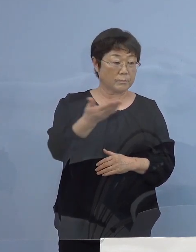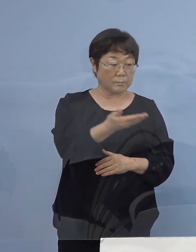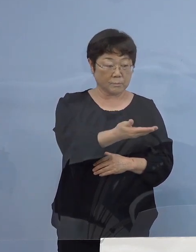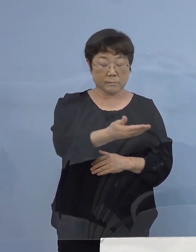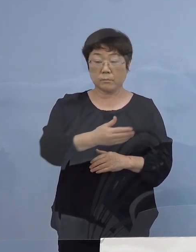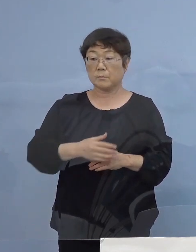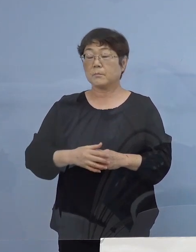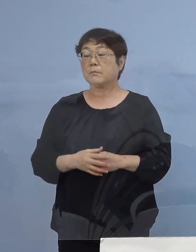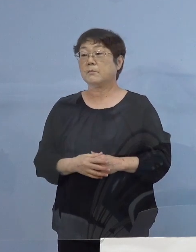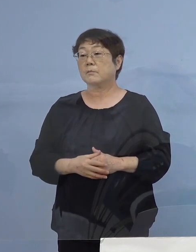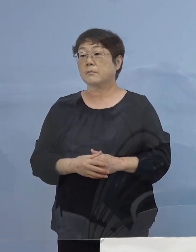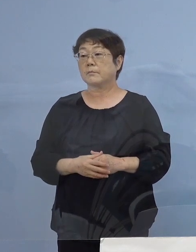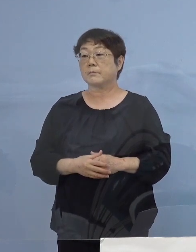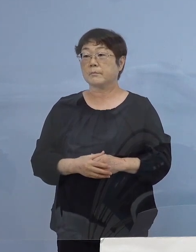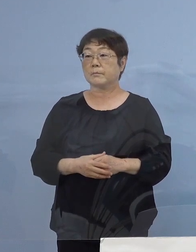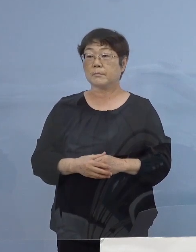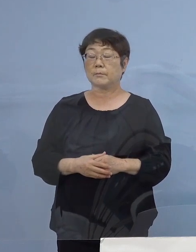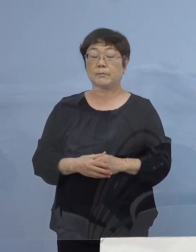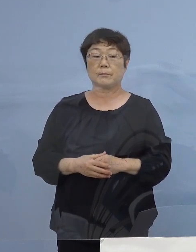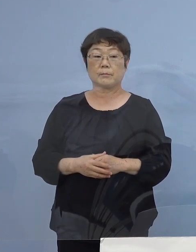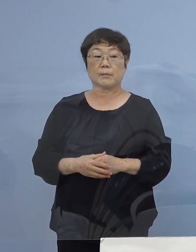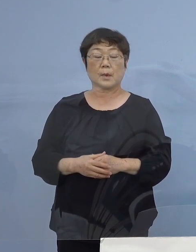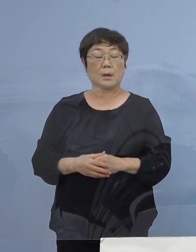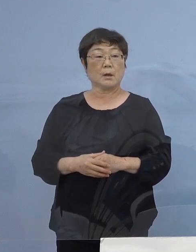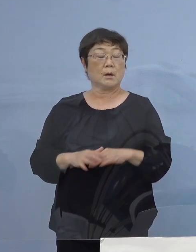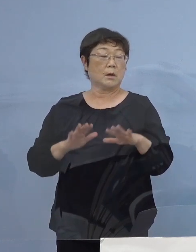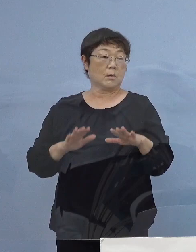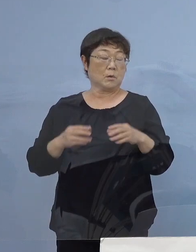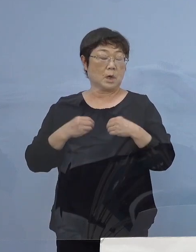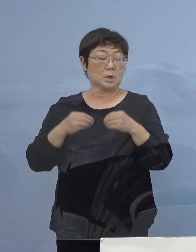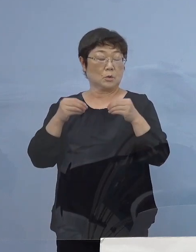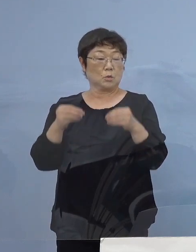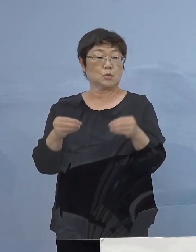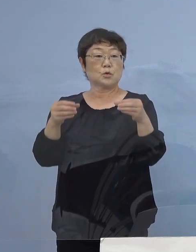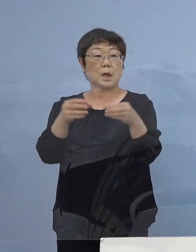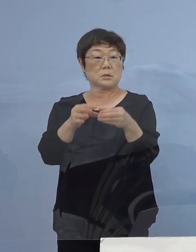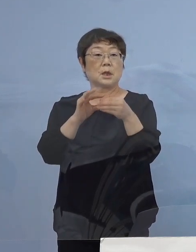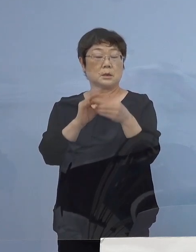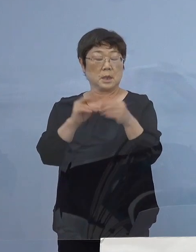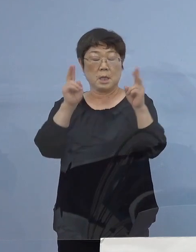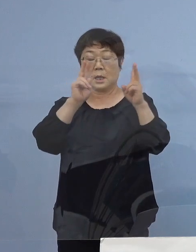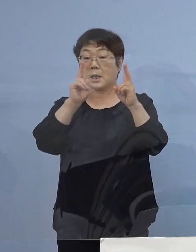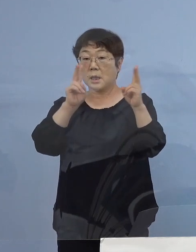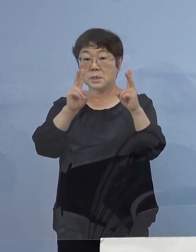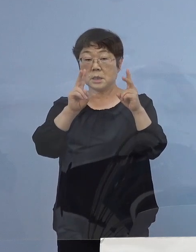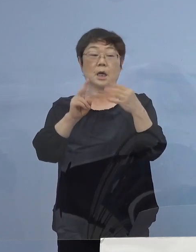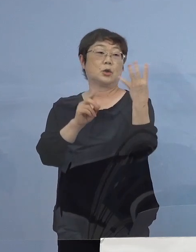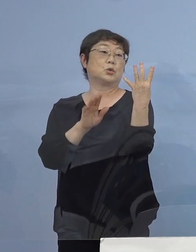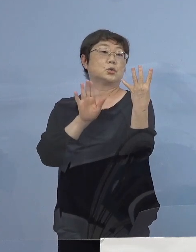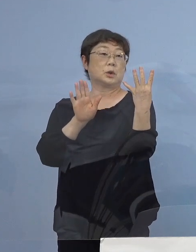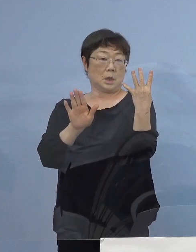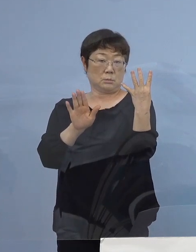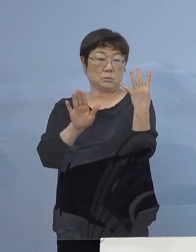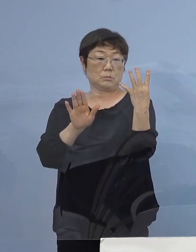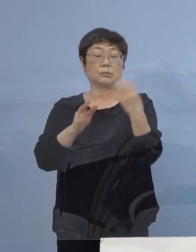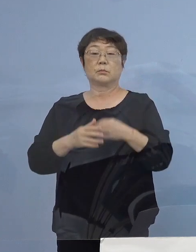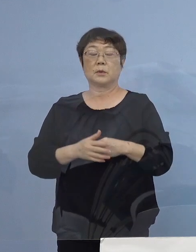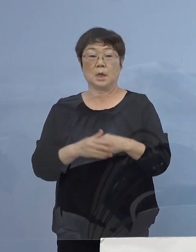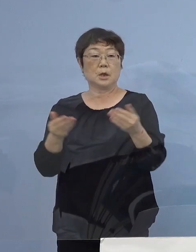（読売新聞社） 今回のクラスターの中ですが この会社クラスター四つのクラスター この会社職場ですが